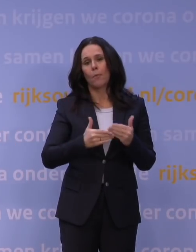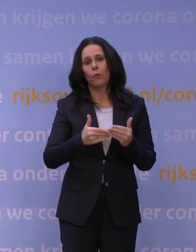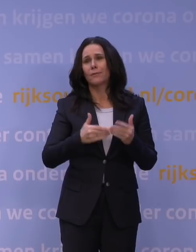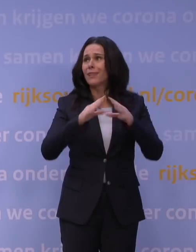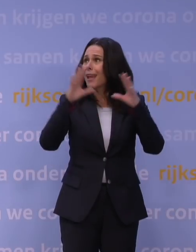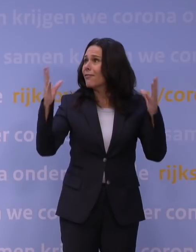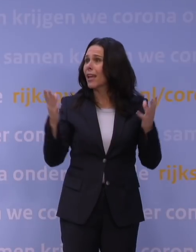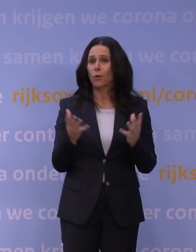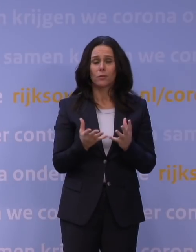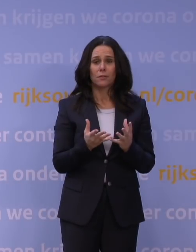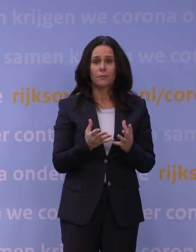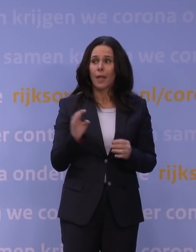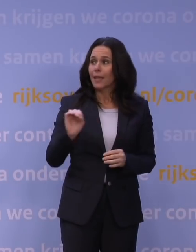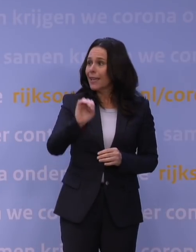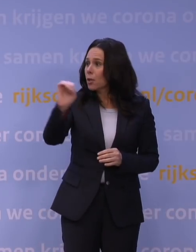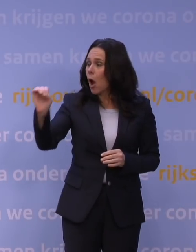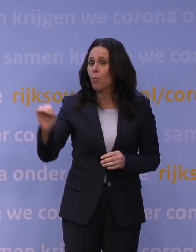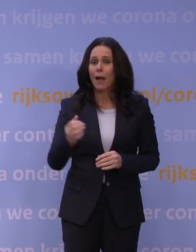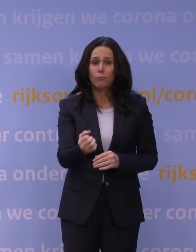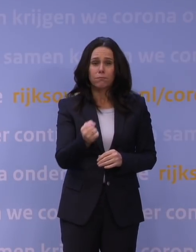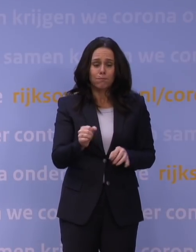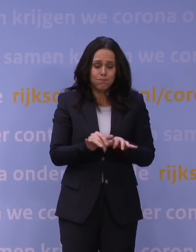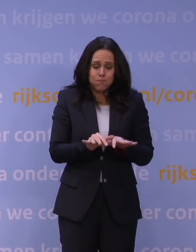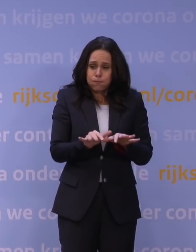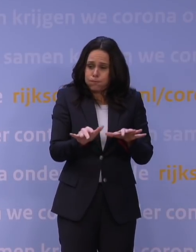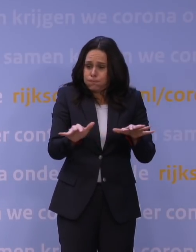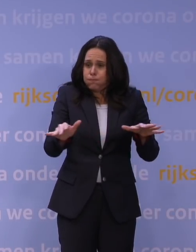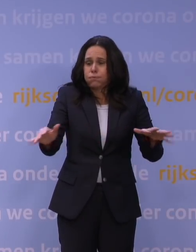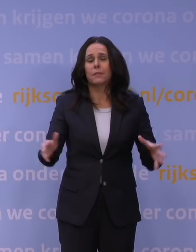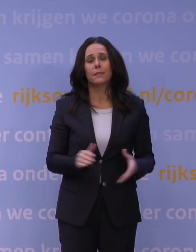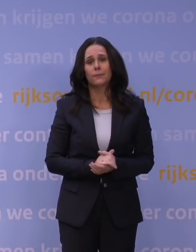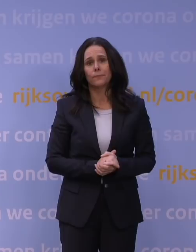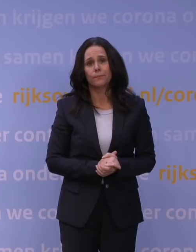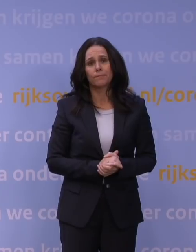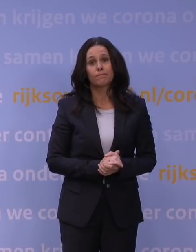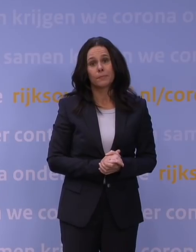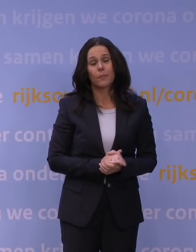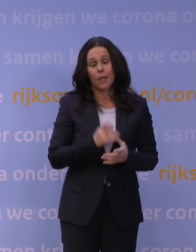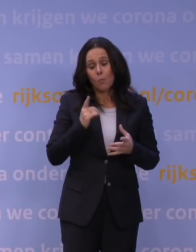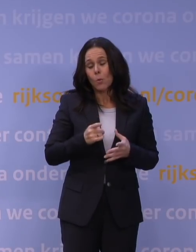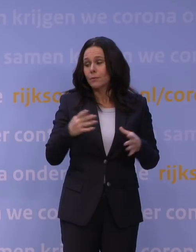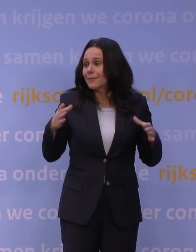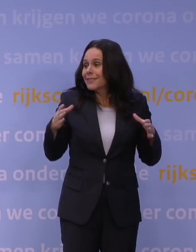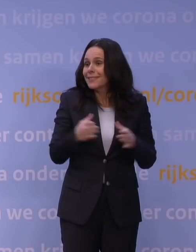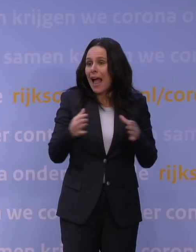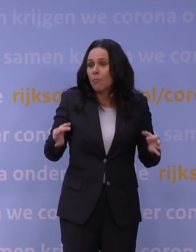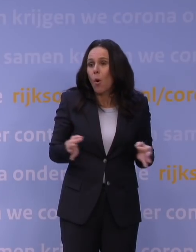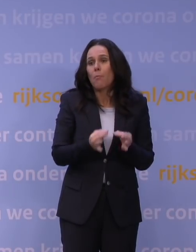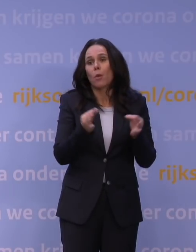We zien het overal in Europa nu in hele heftigheid uitbarsten, en dat moeten we met elkaar het hoofd bieden, want we kunnen niet hebben